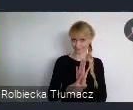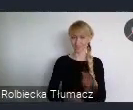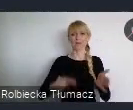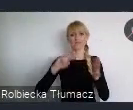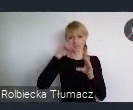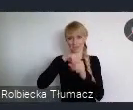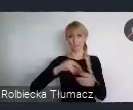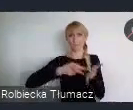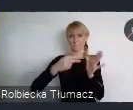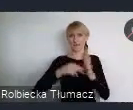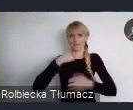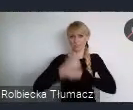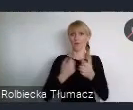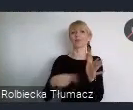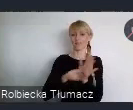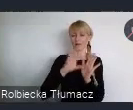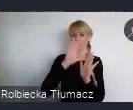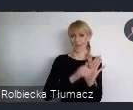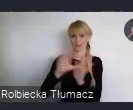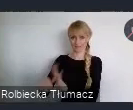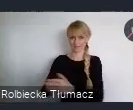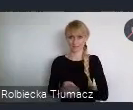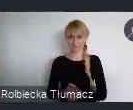W tym gronie znalazły się oczywiście Katowice.